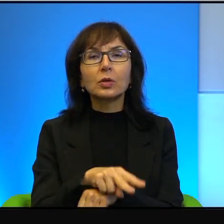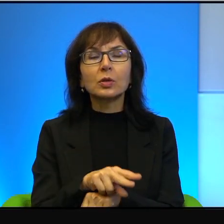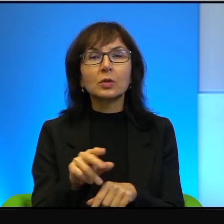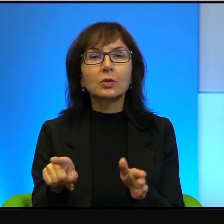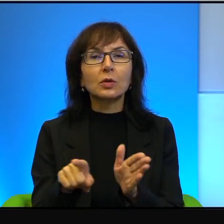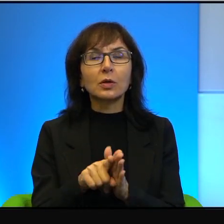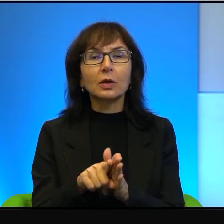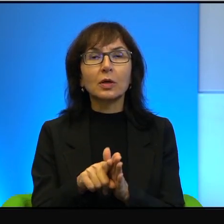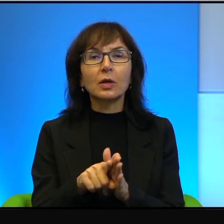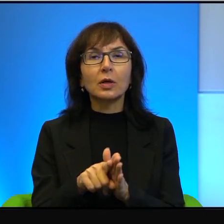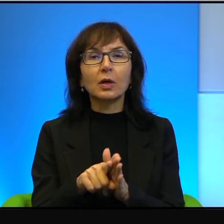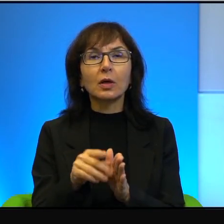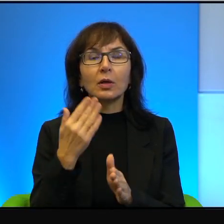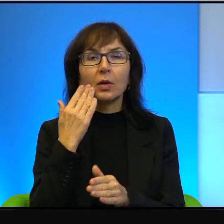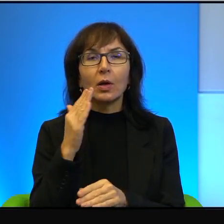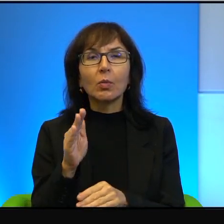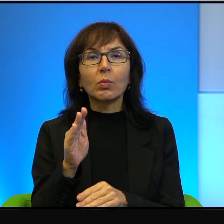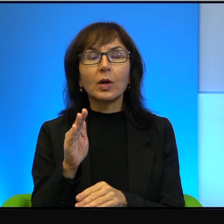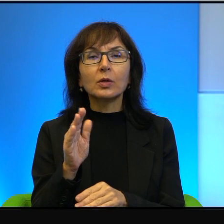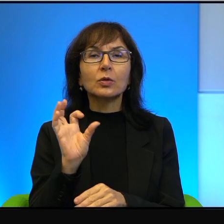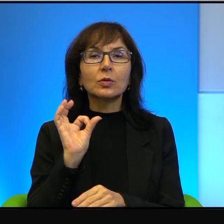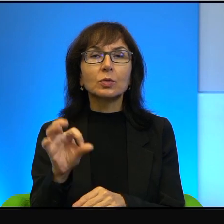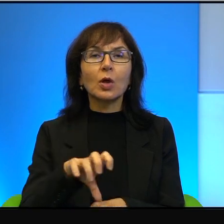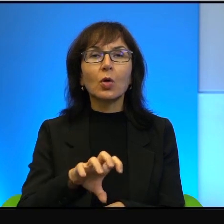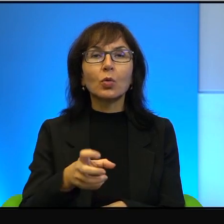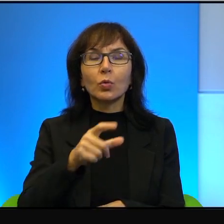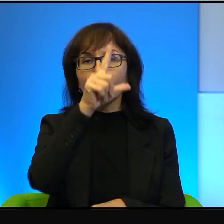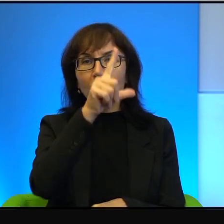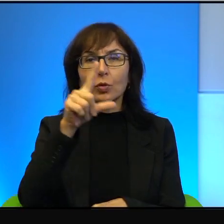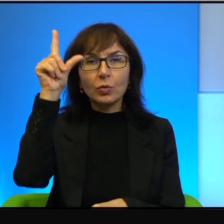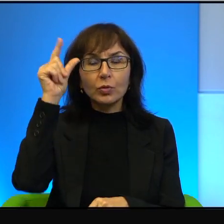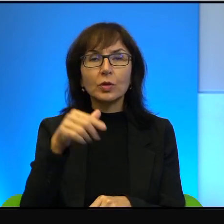bardzo specjalnej grupy ludzi, dla Izraelczyków, którzy mieszkają